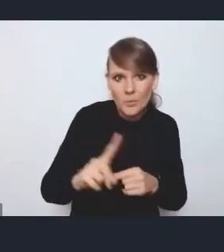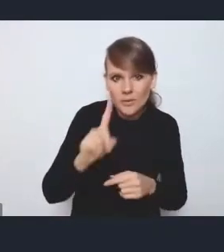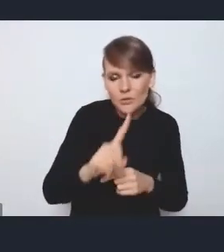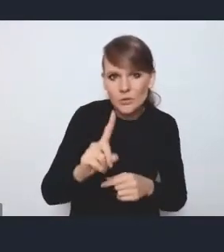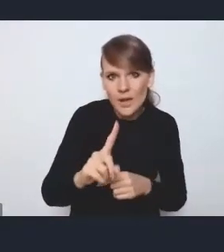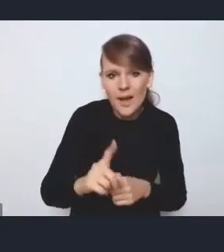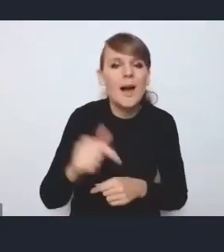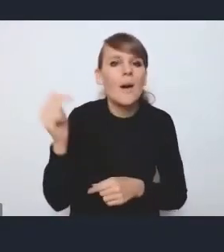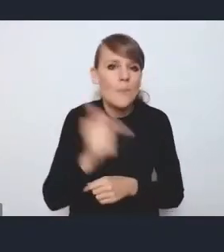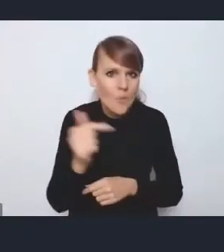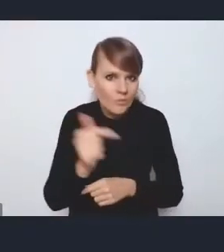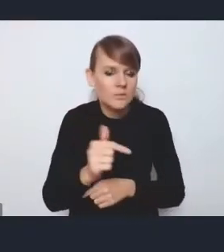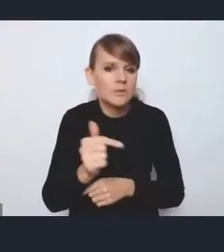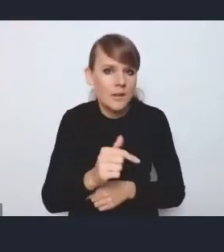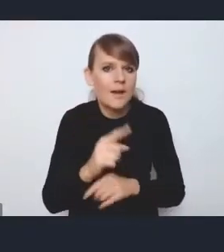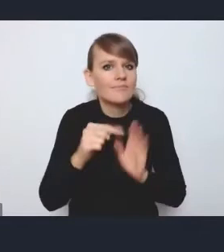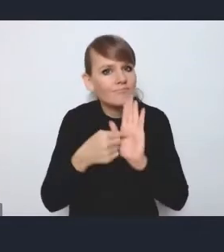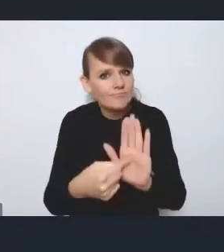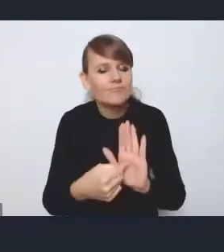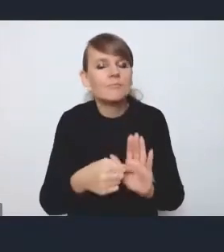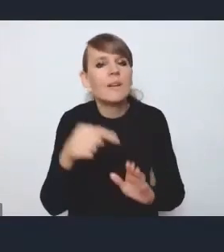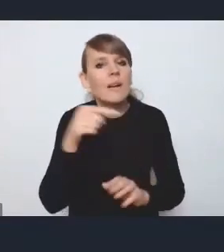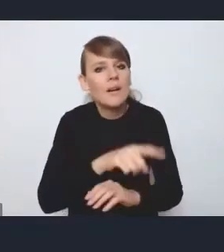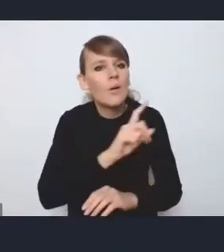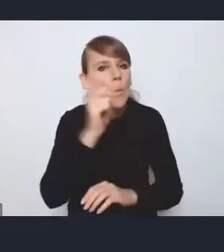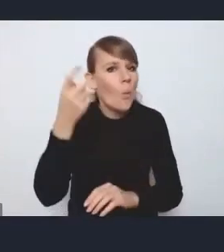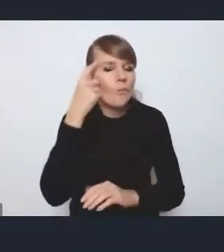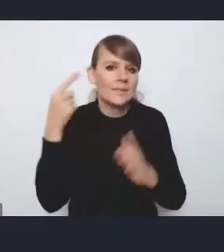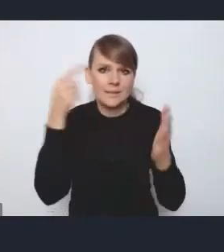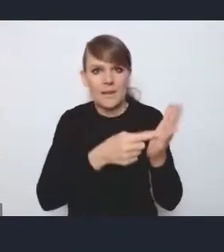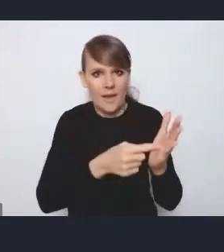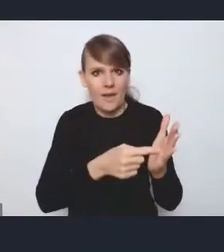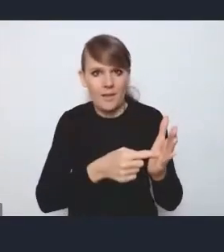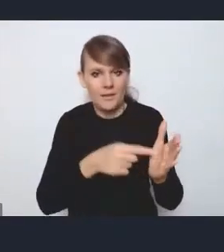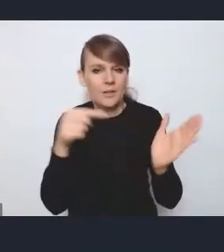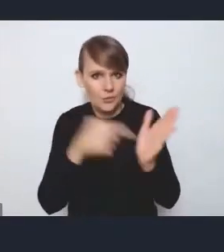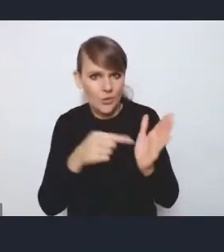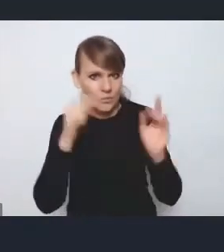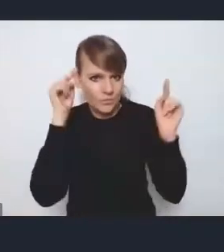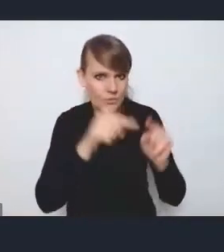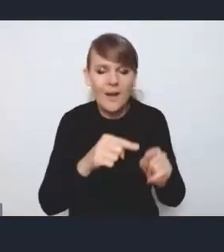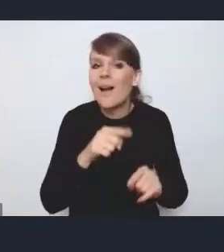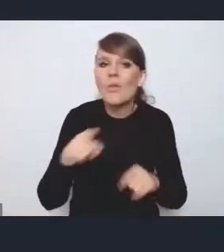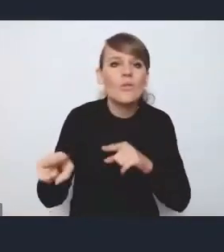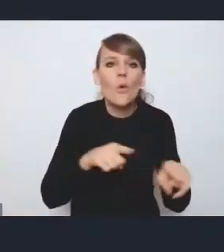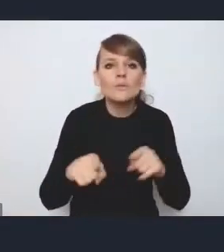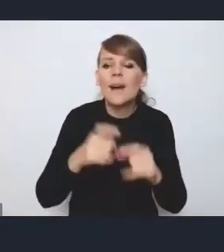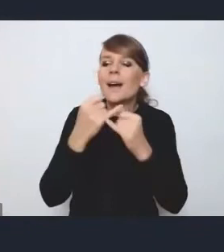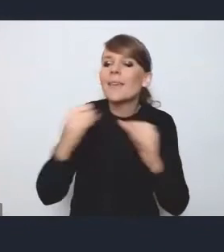powinna jednak wskazywać priorytety i koncentrować się na priorytetach. Co nie znaczy, że te inne są mniej ważne,